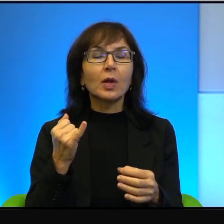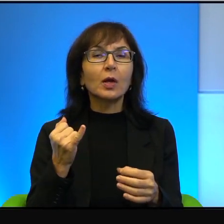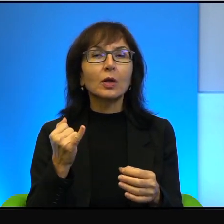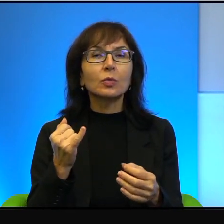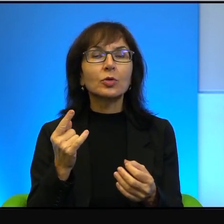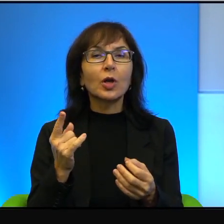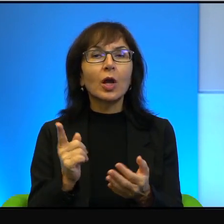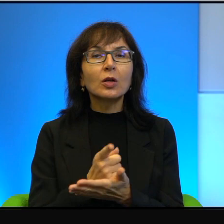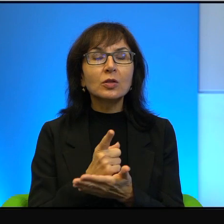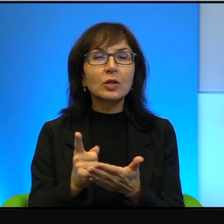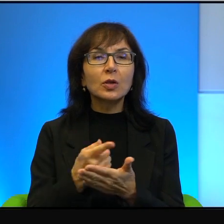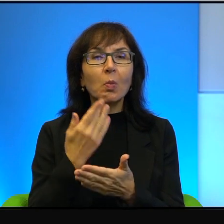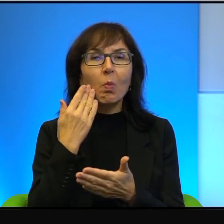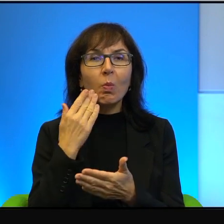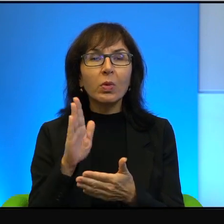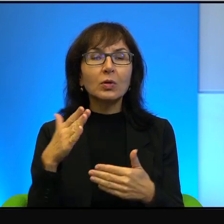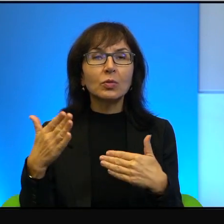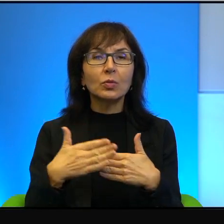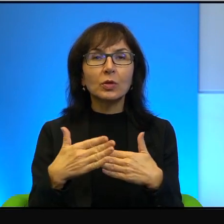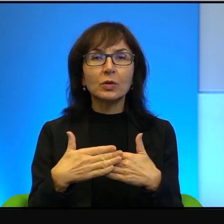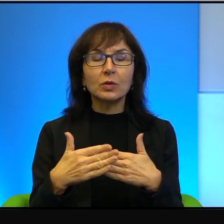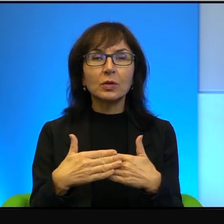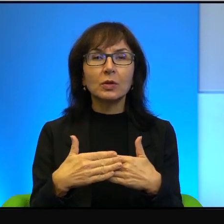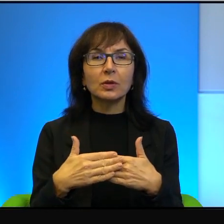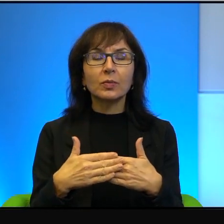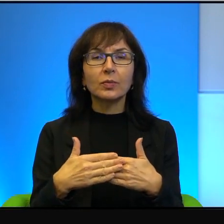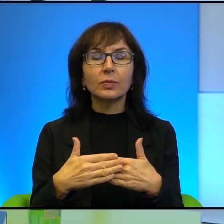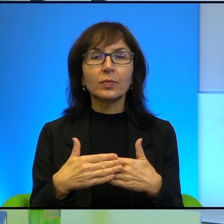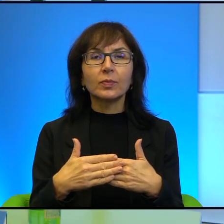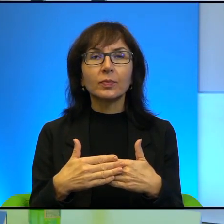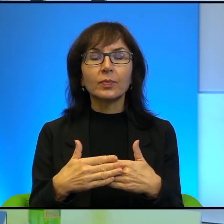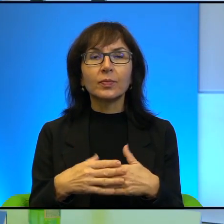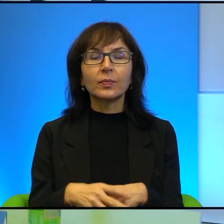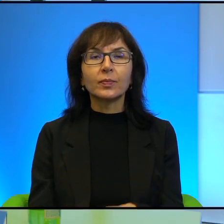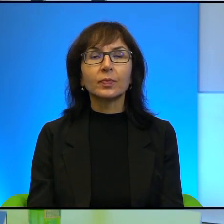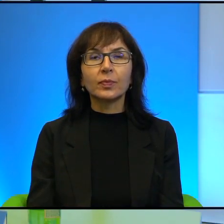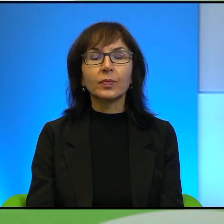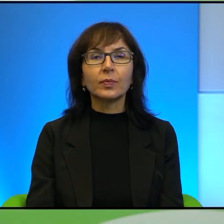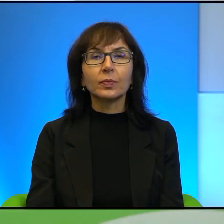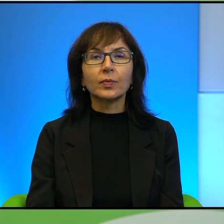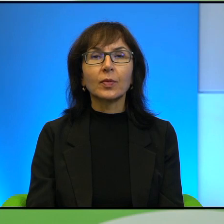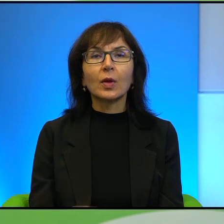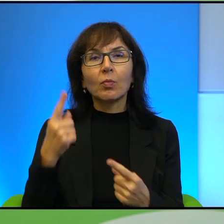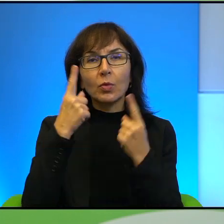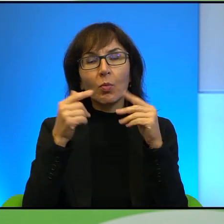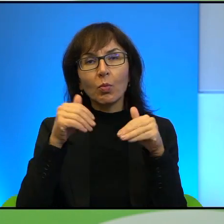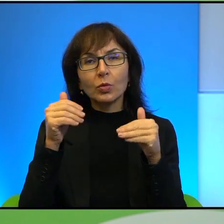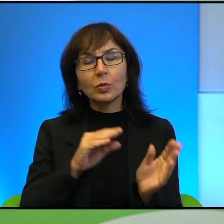widzenia, bardzo, bardzo nam bliskie. Myślę, że możemy przejść już troszkę